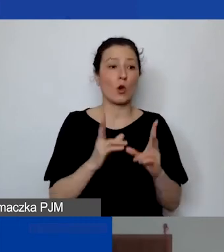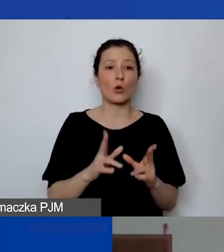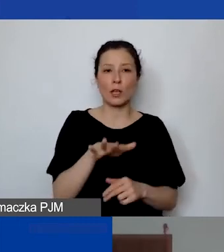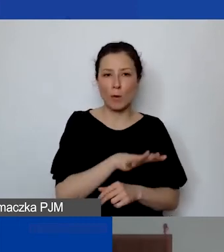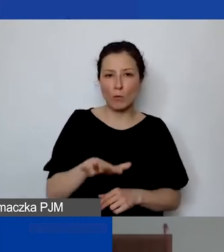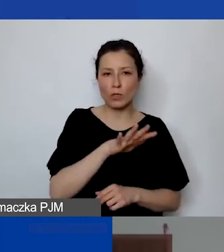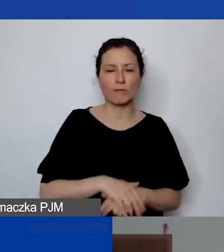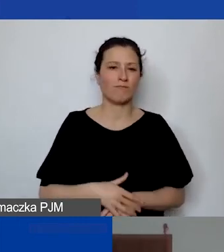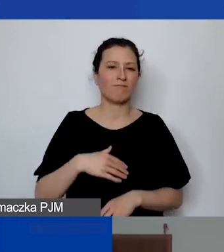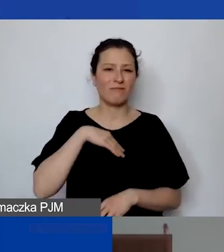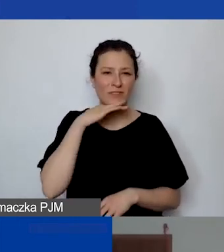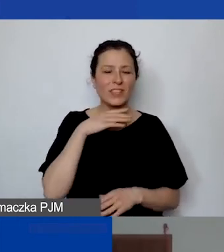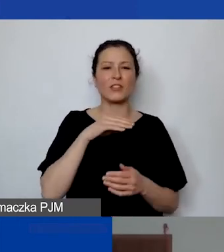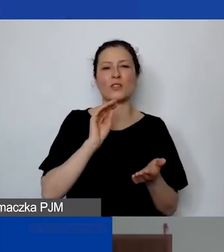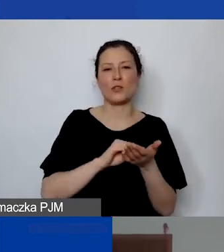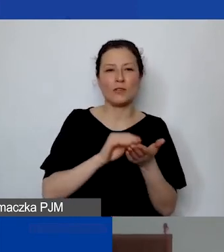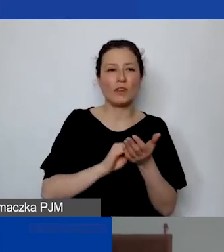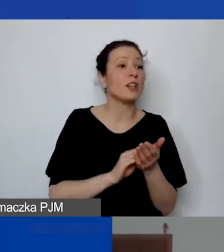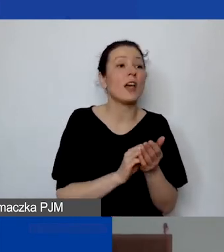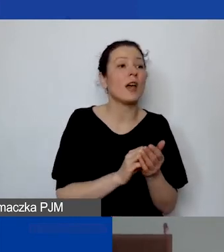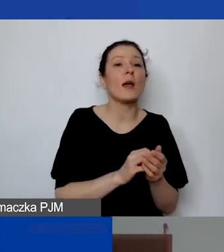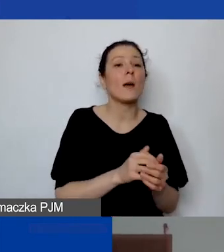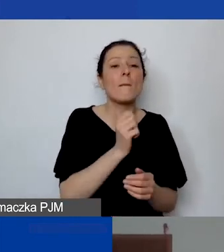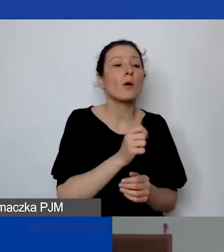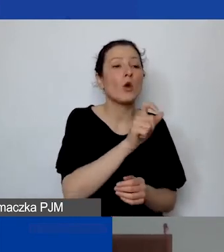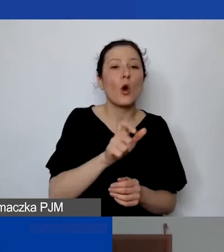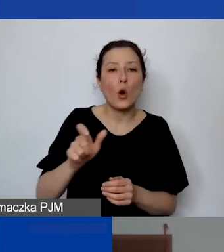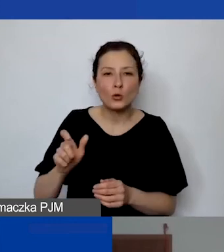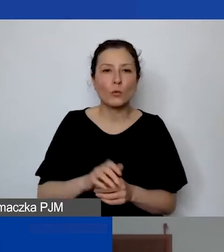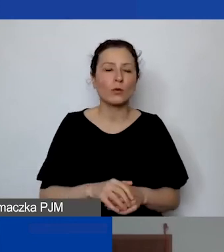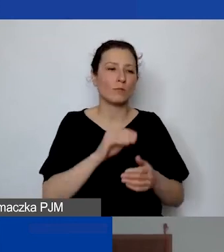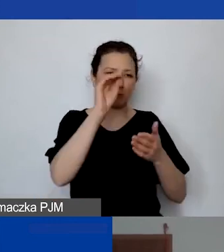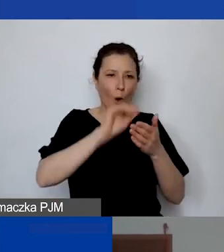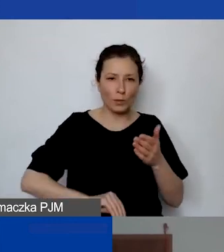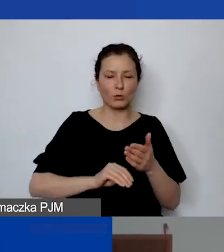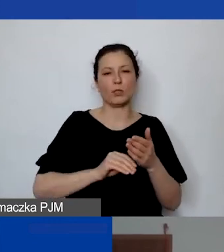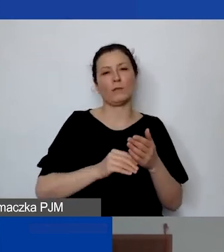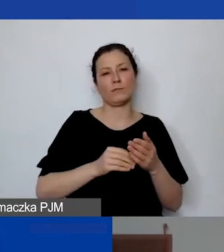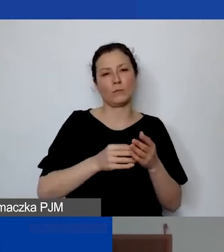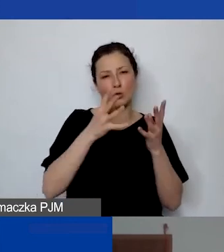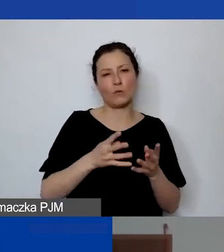Wystarczy doświadczenie jednostek, które dokumentują państwo w projekcie. Też wyobrażam sobie sytuację,